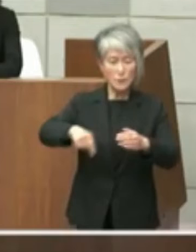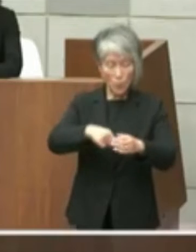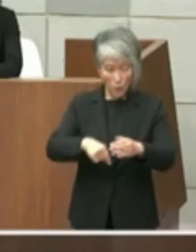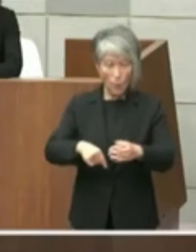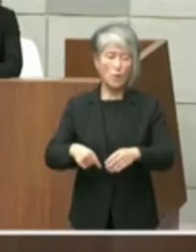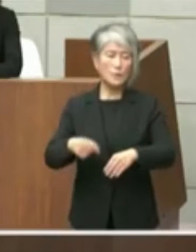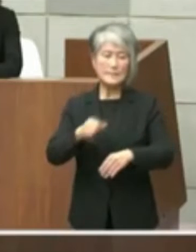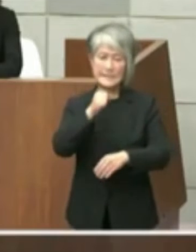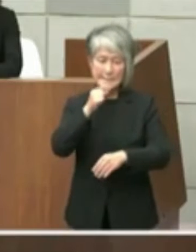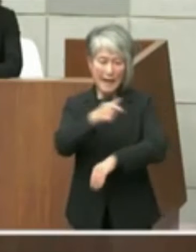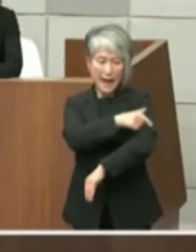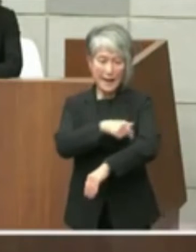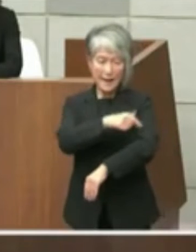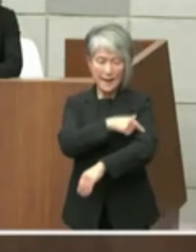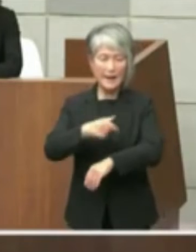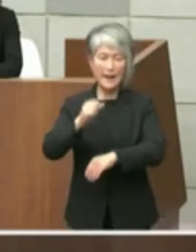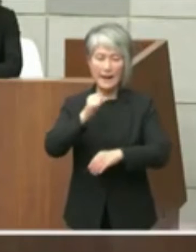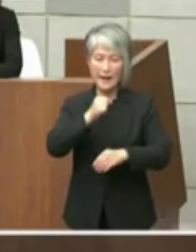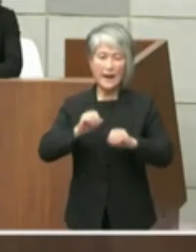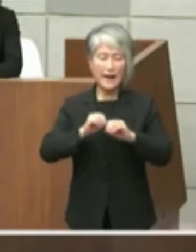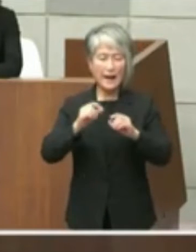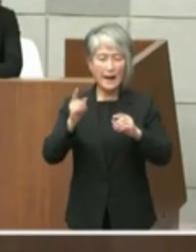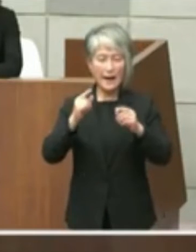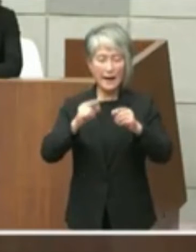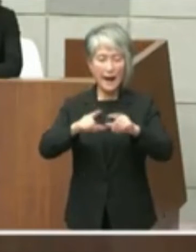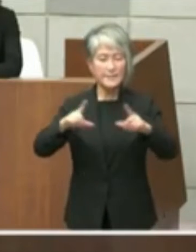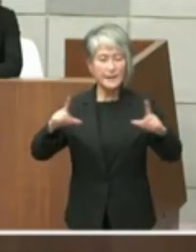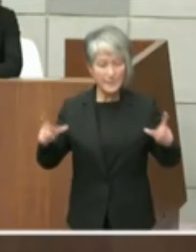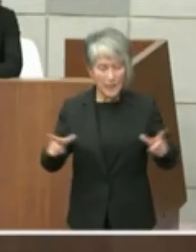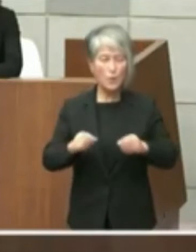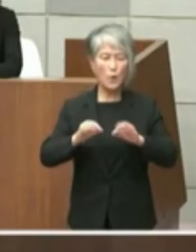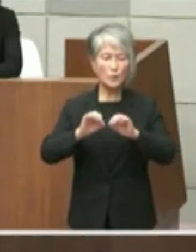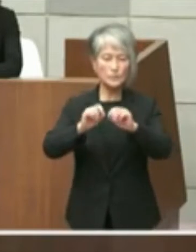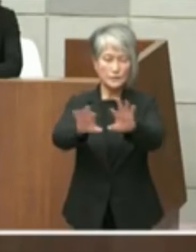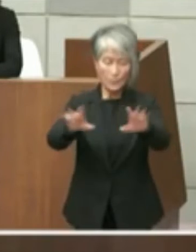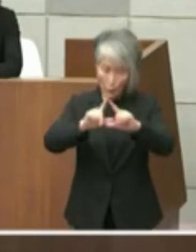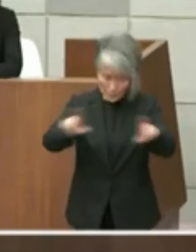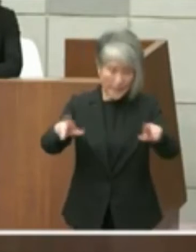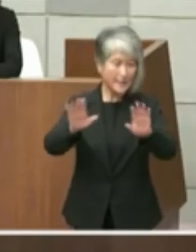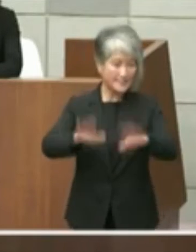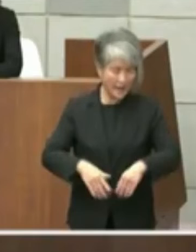伝えしました で回答が6月15日の火曜日に減災と指示